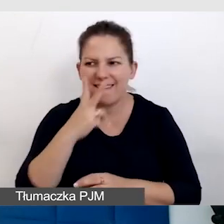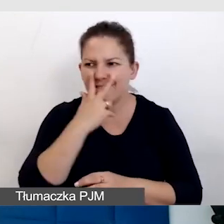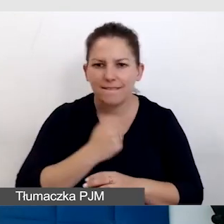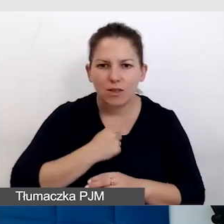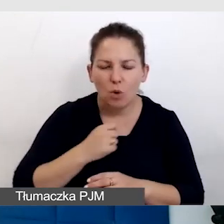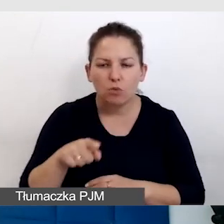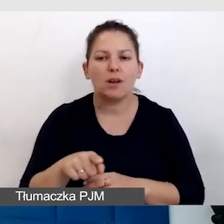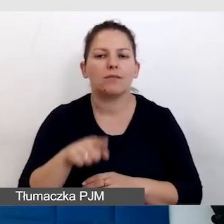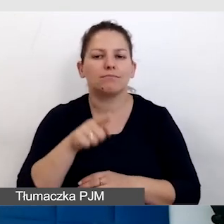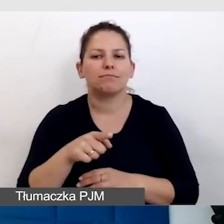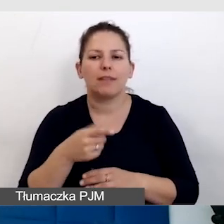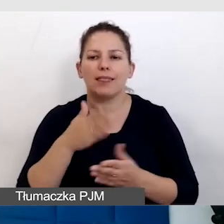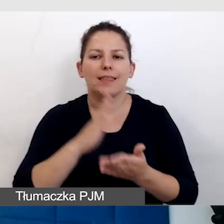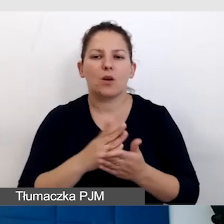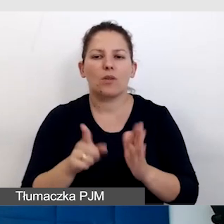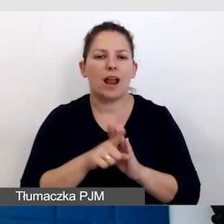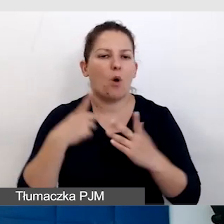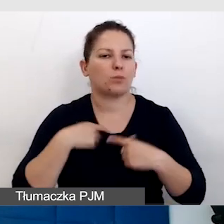procentuje nie tylko dla osób z niepełnosprawnością.